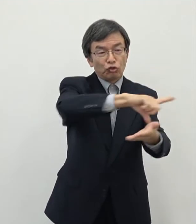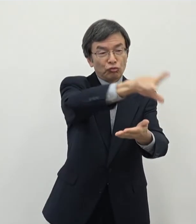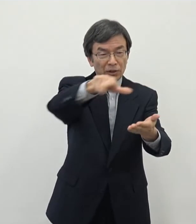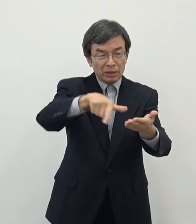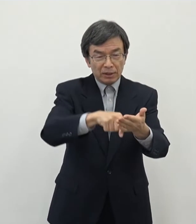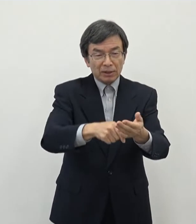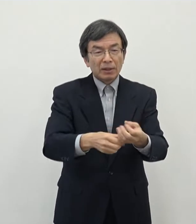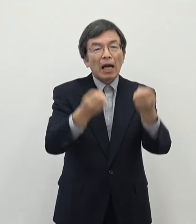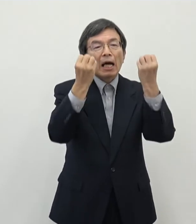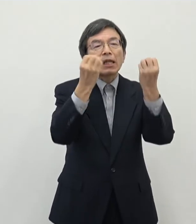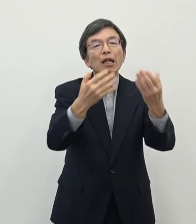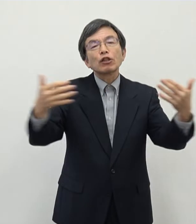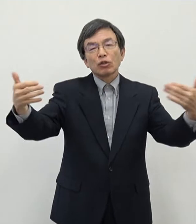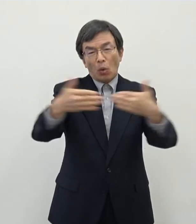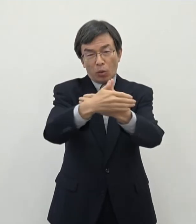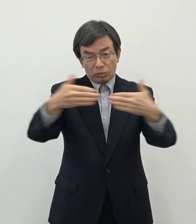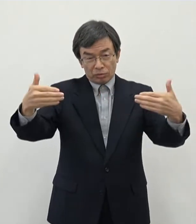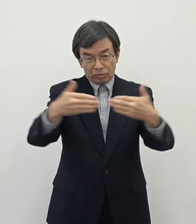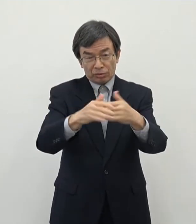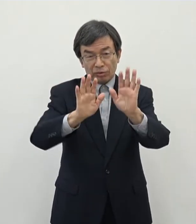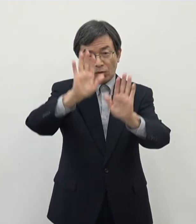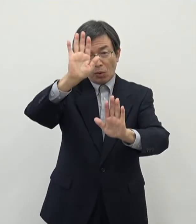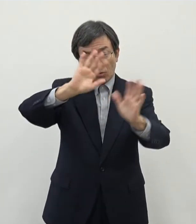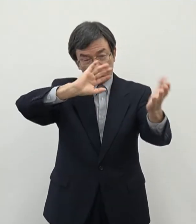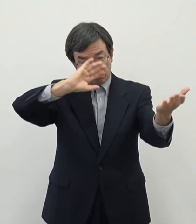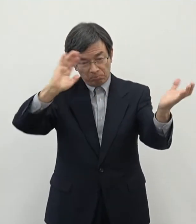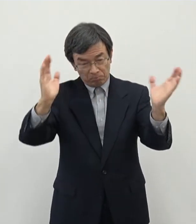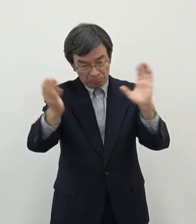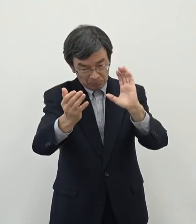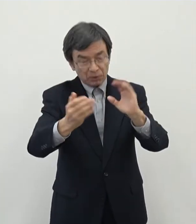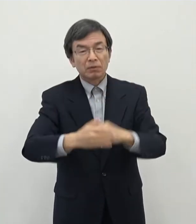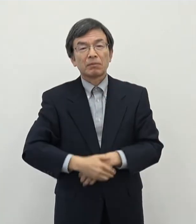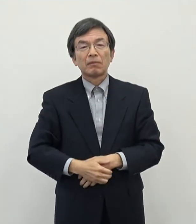ので今しっかりとですね あの有望な